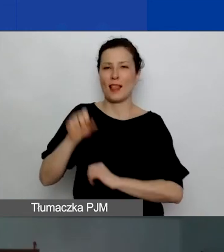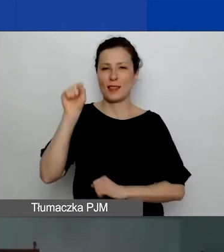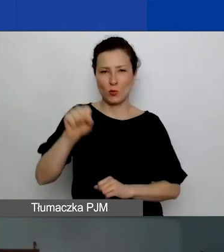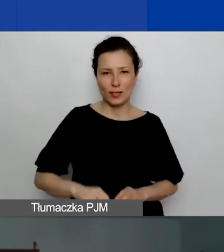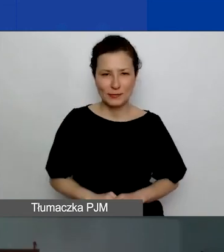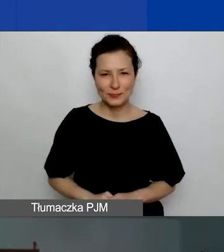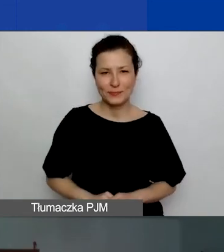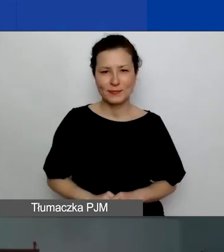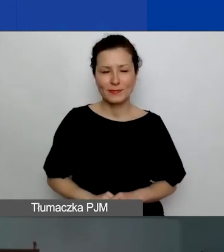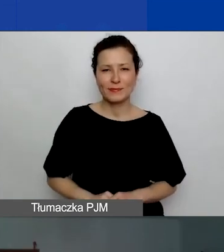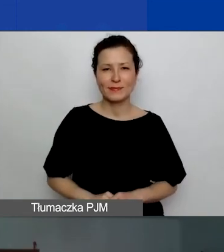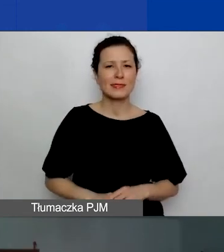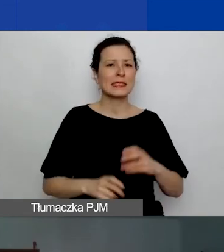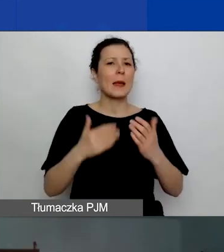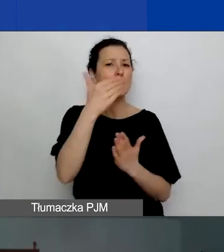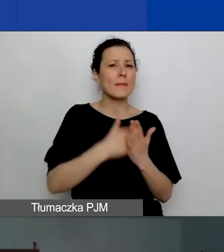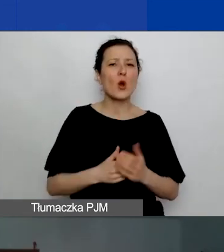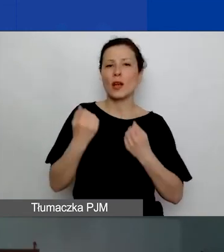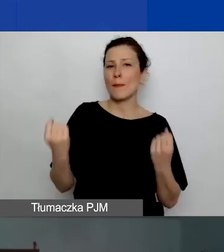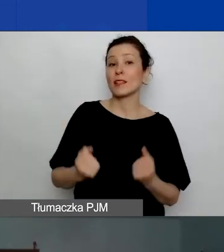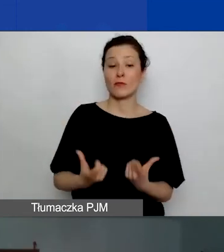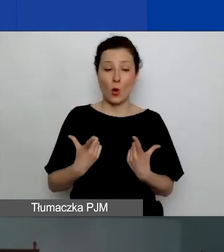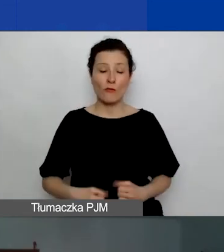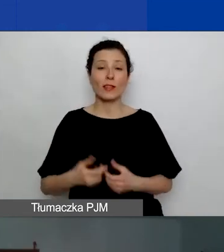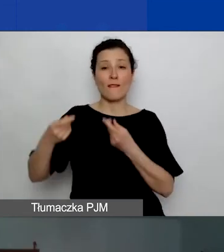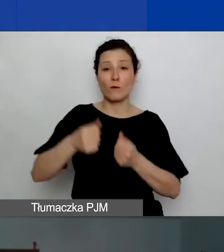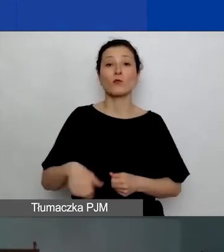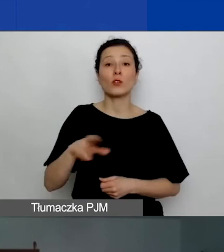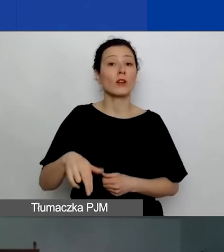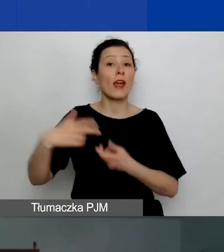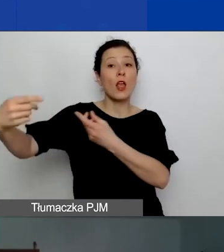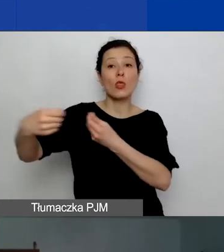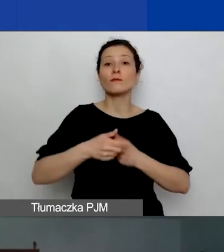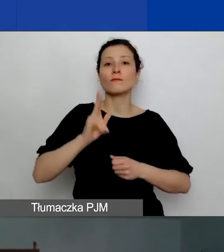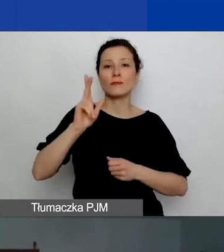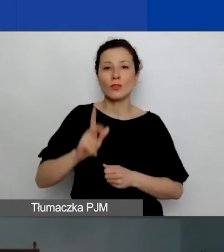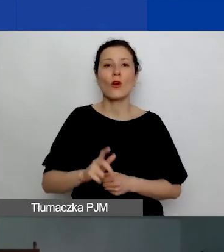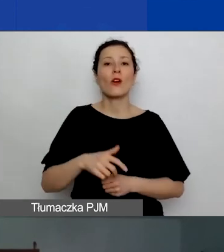Program Aktywni Obywatele - Fundusz Regionalny jest finansowany przez Islandię, Liechtenstein i Norwegię